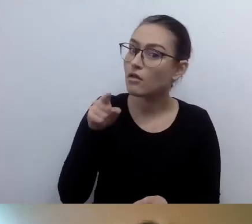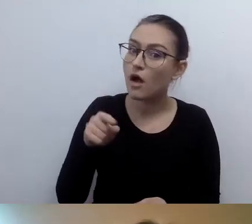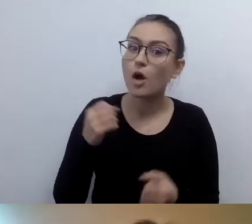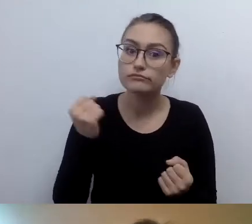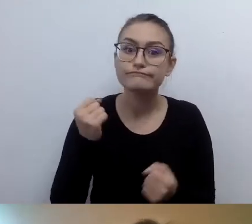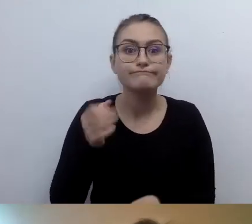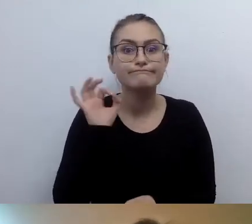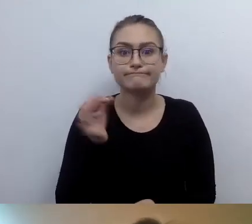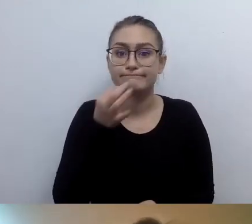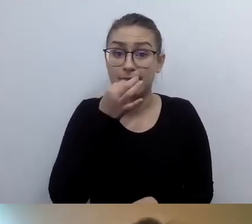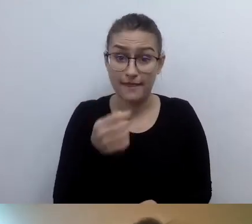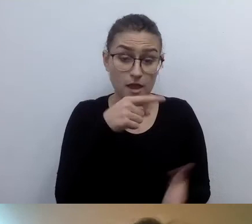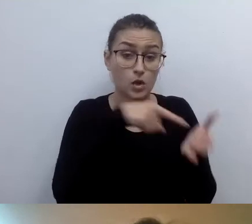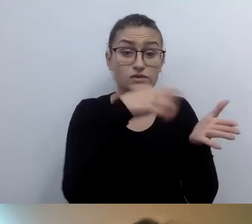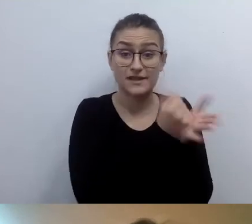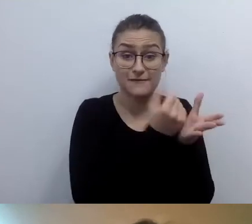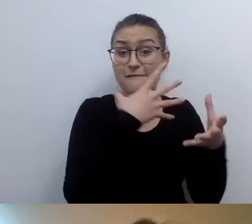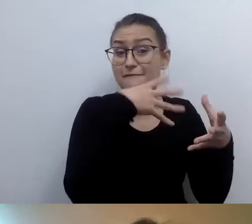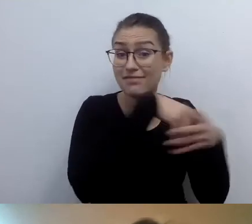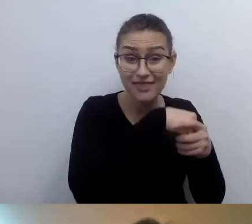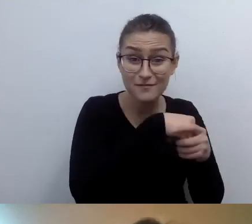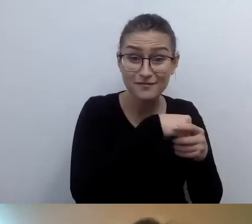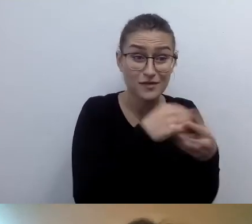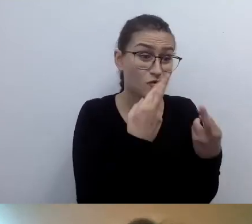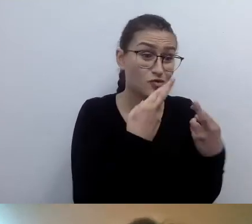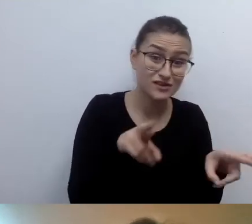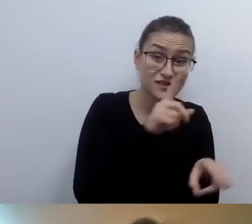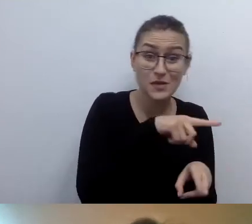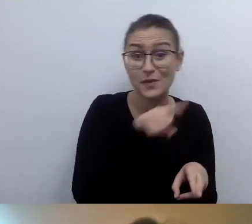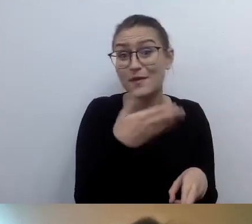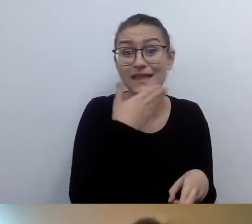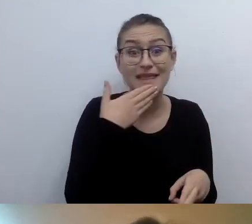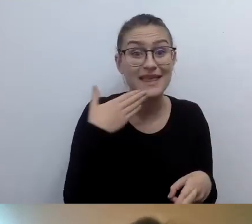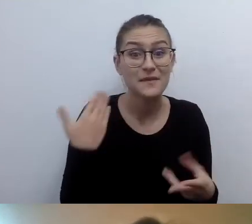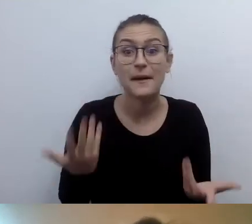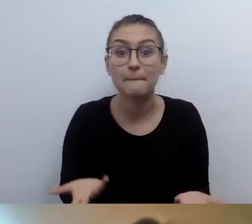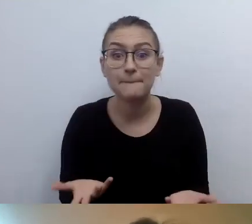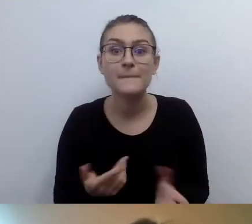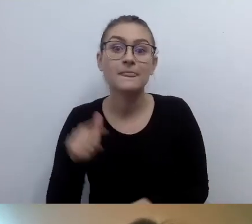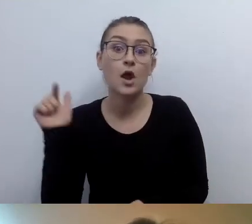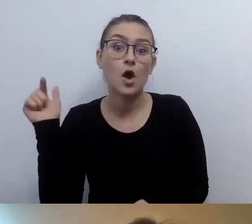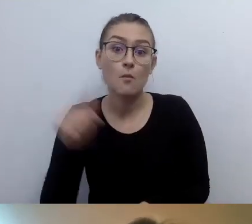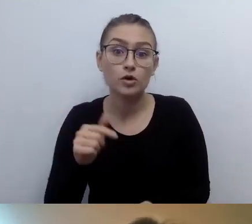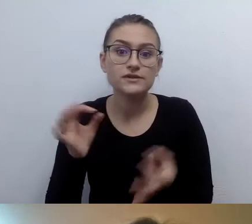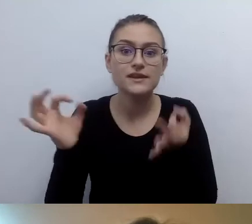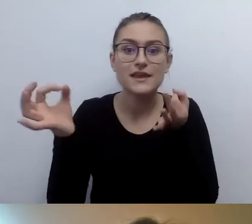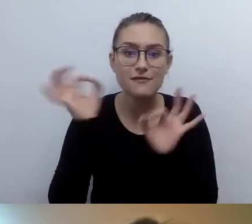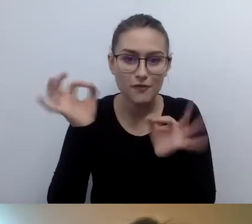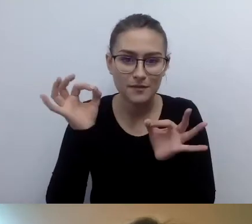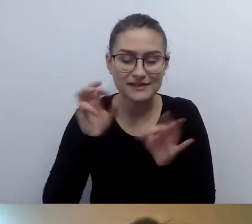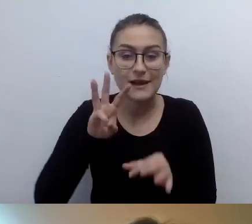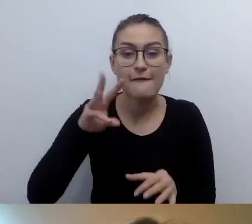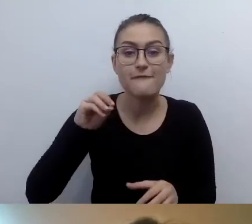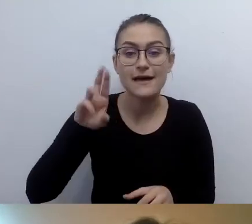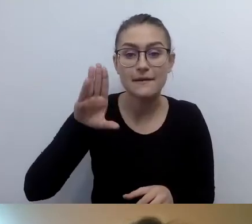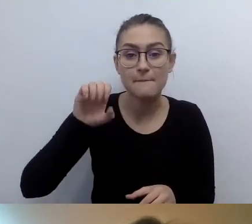Musimy umieścić informacje werbalną. Czyli, jak rozumiem, nagranie.